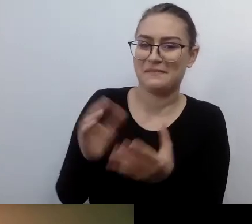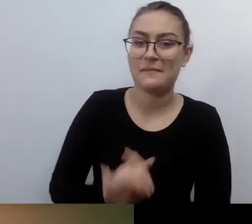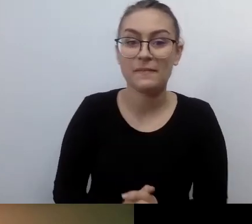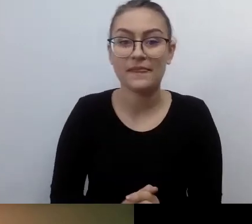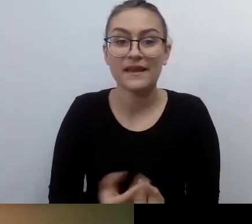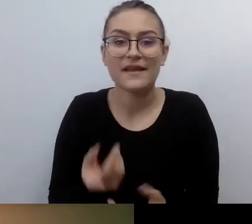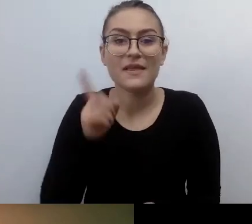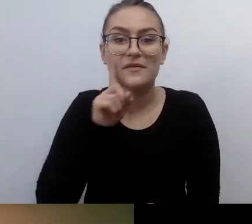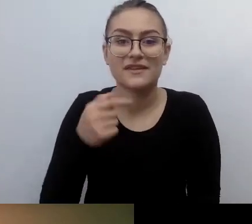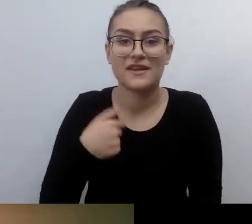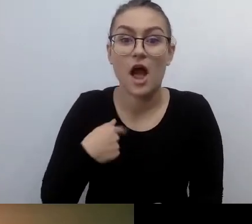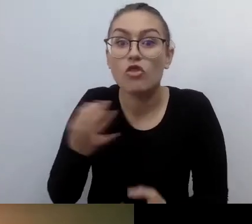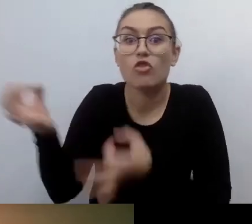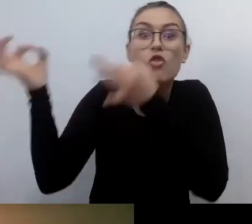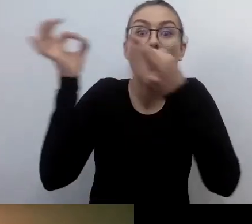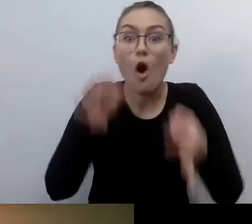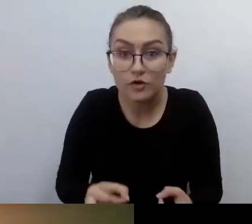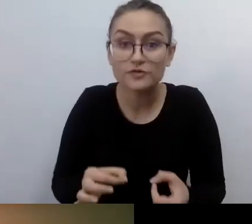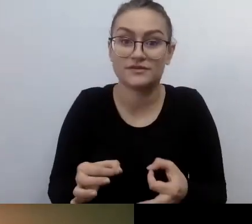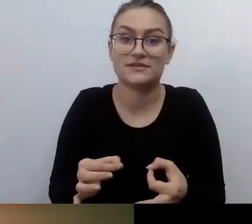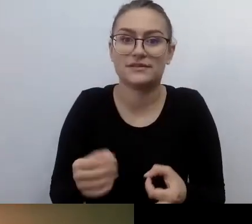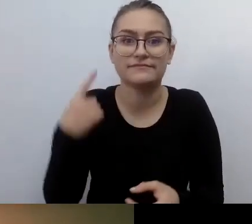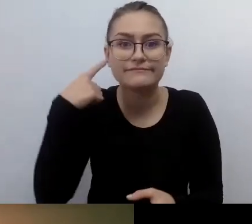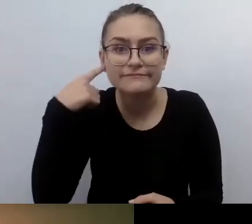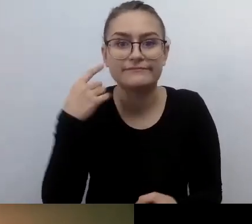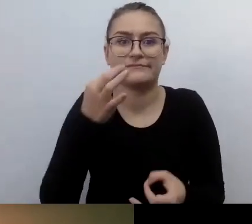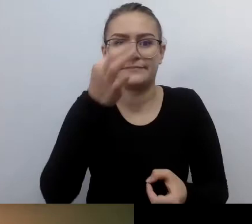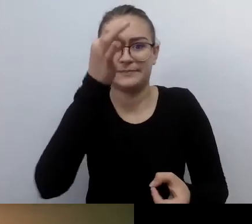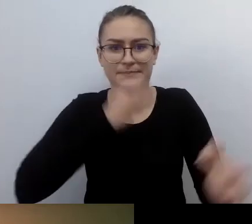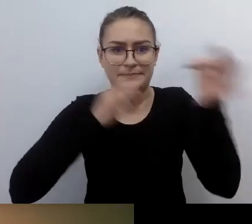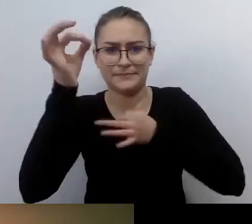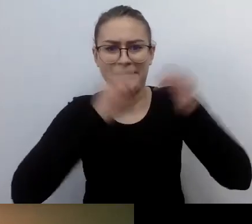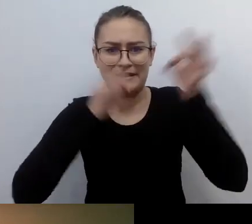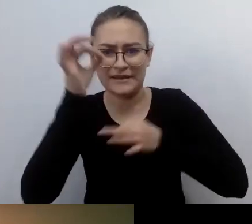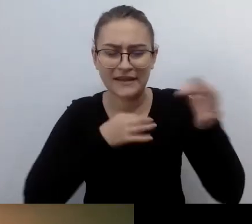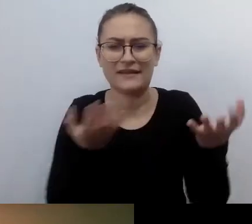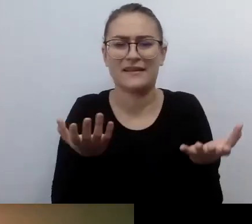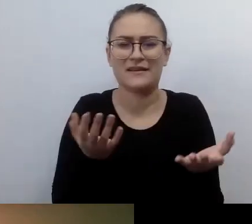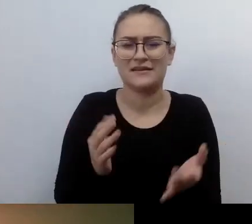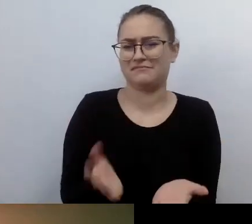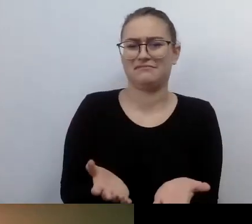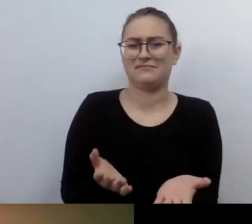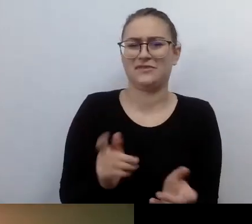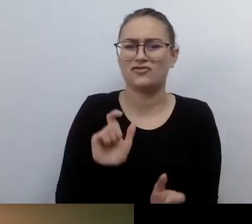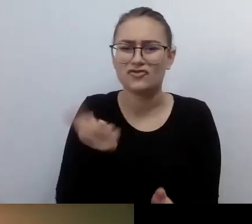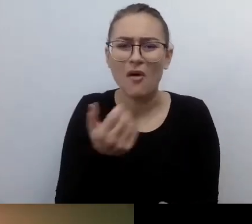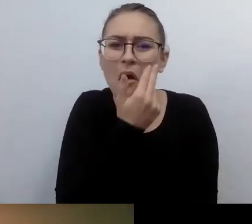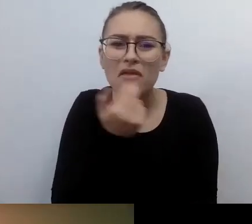jak to, osoby z niepełnosprawnością wzroku... Inaczej to jest artykułowane: jak to, niewidomi oglądają filmy?